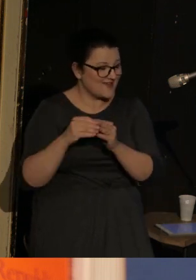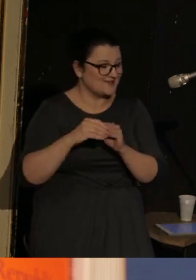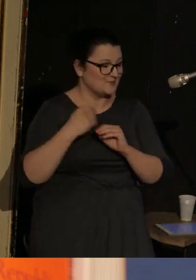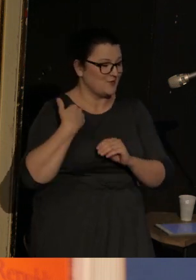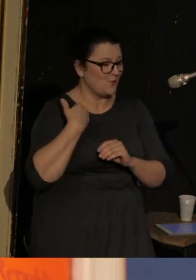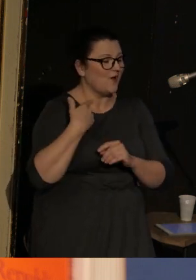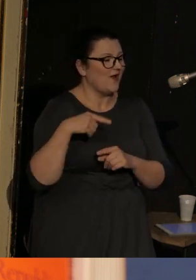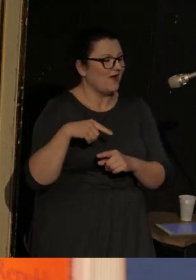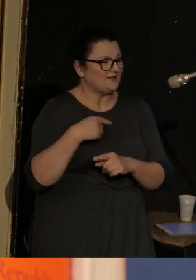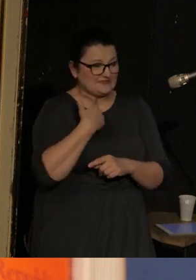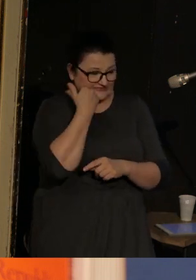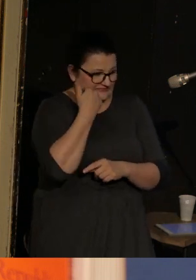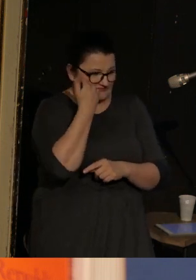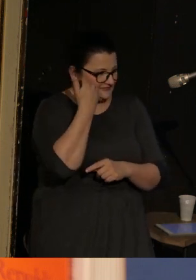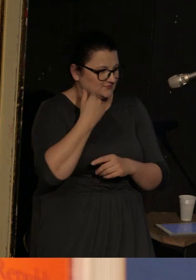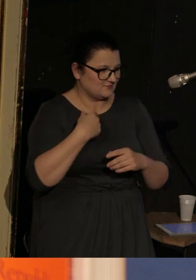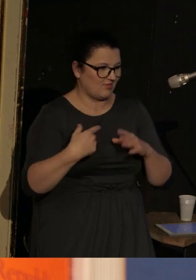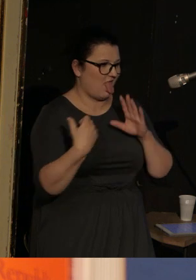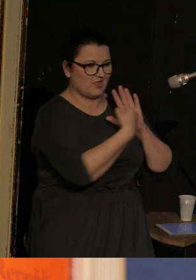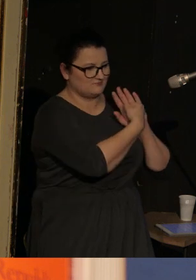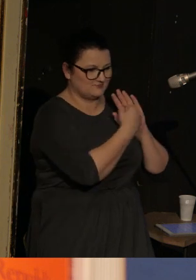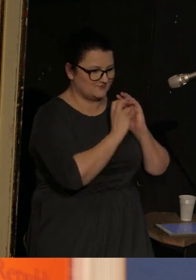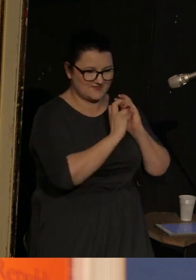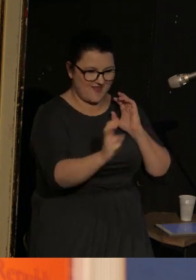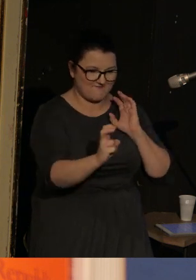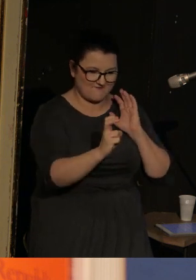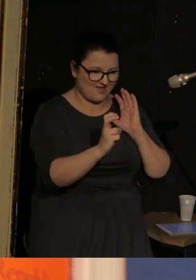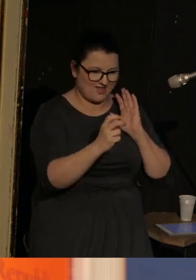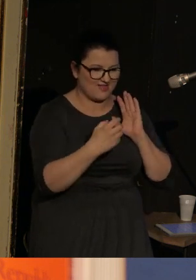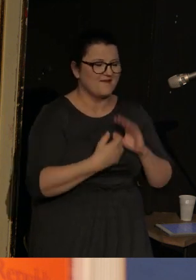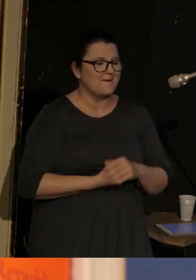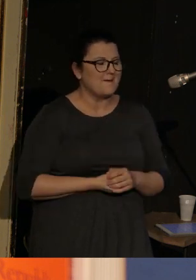zawstydził się i uciekł na drugi koniec tramwaju.